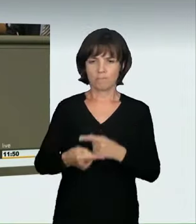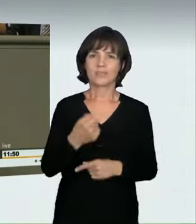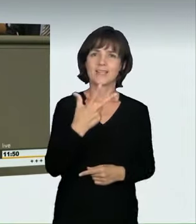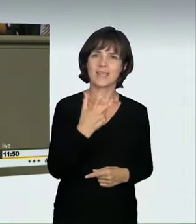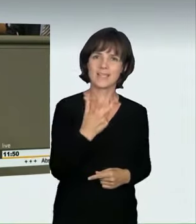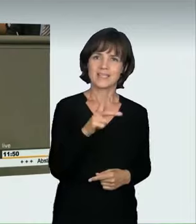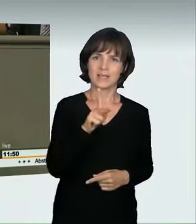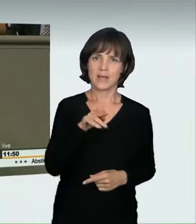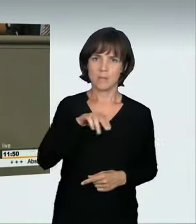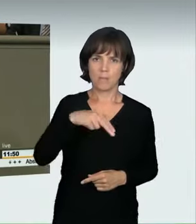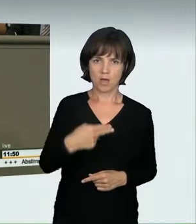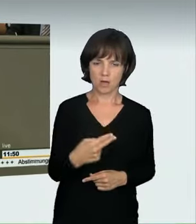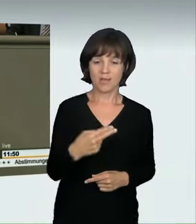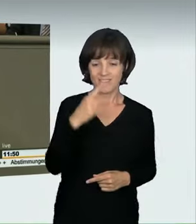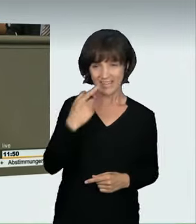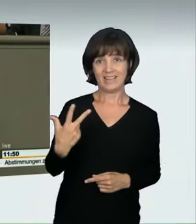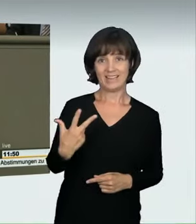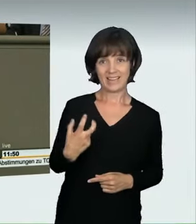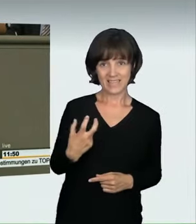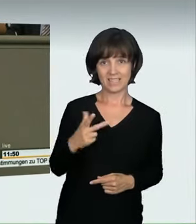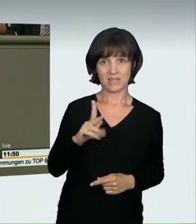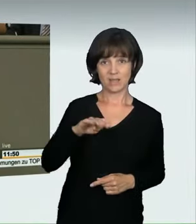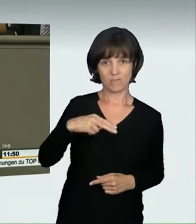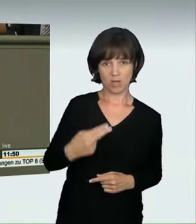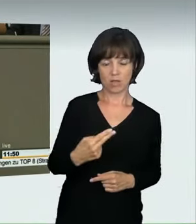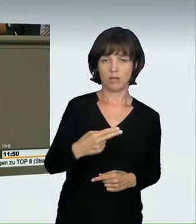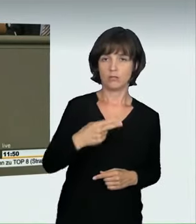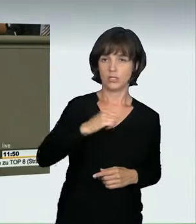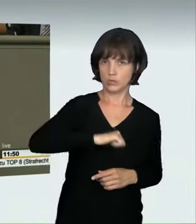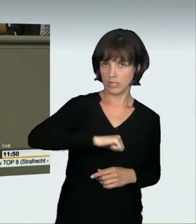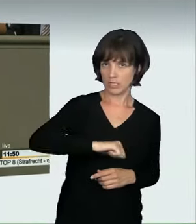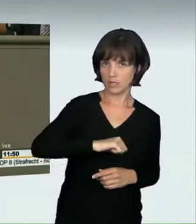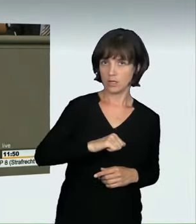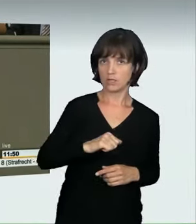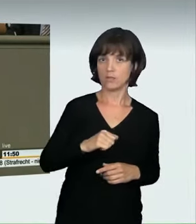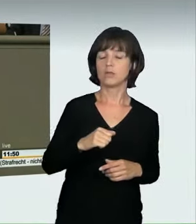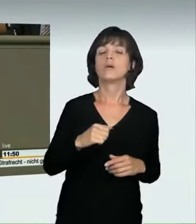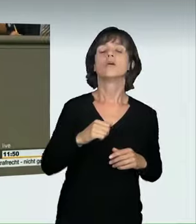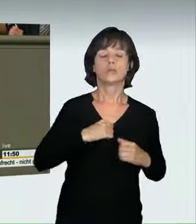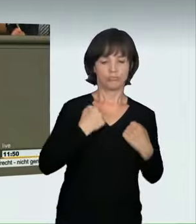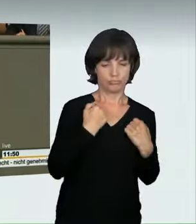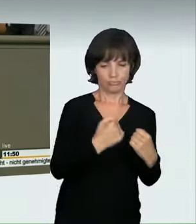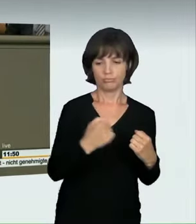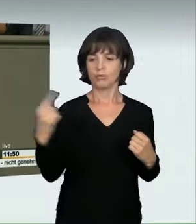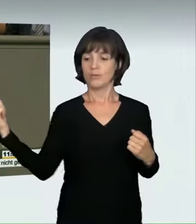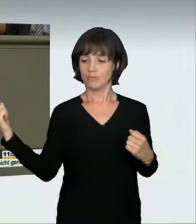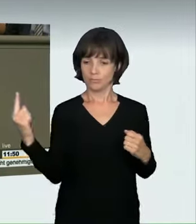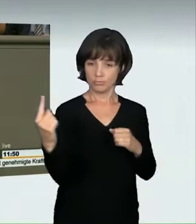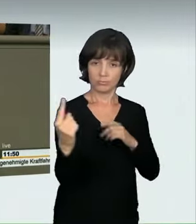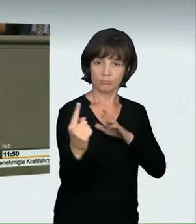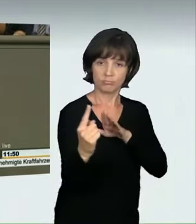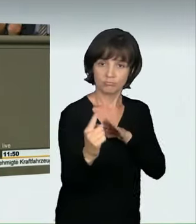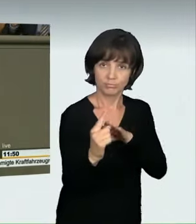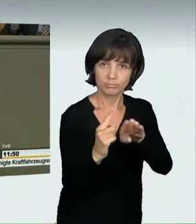Wenn Sie mit 30 km/h angefahren werden, entspricht das einem Sturz